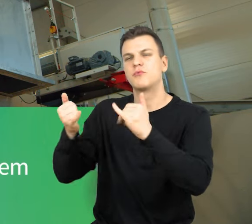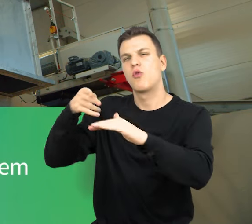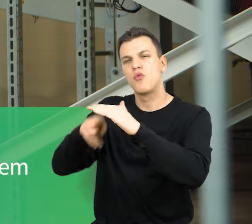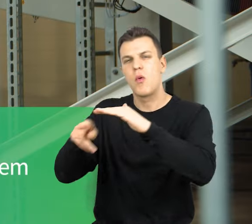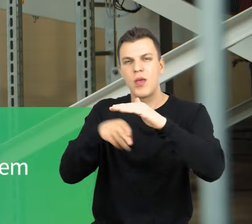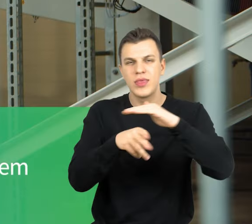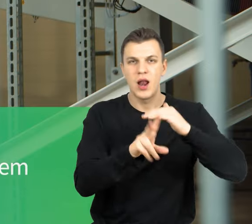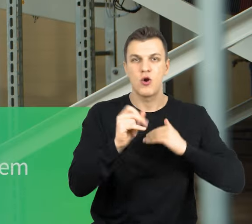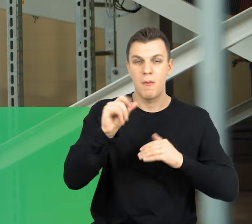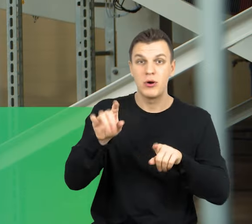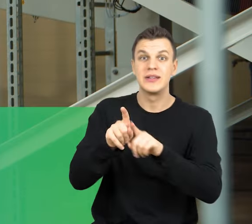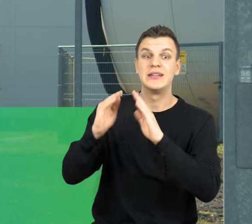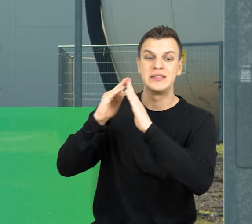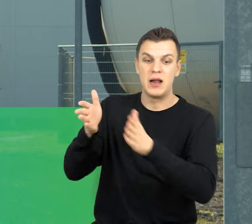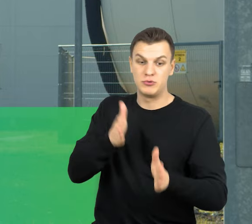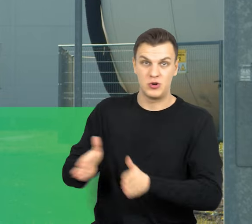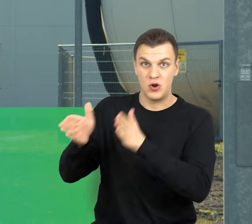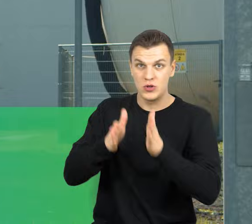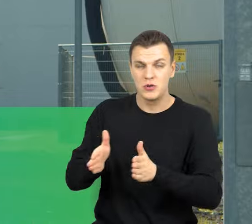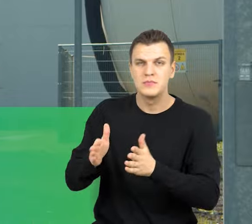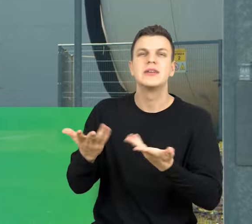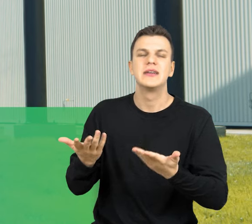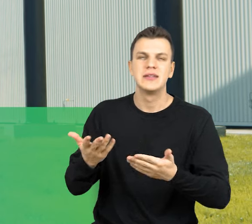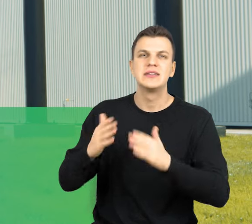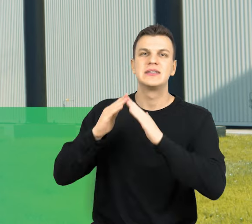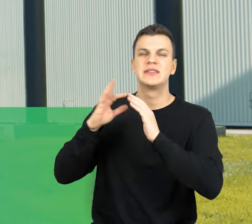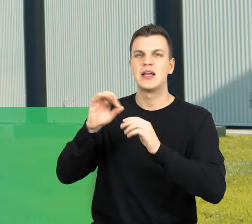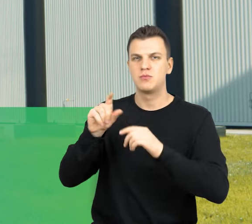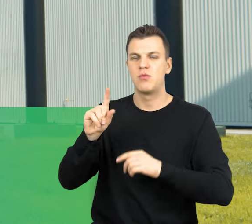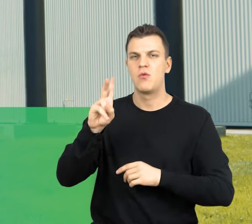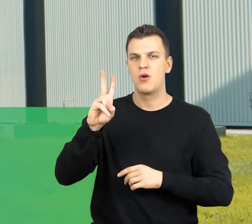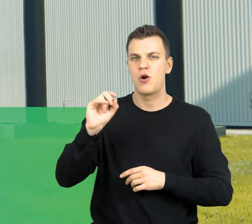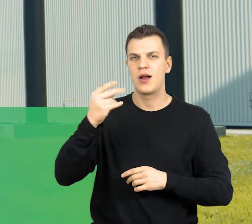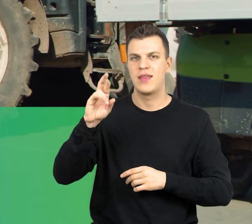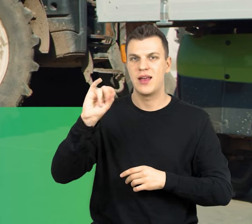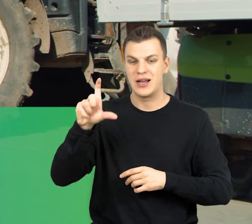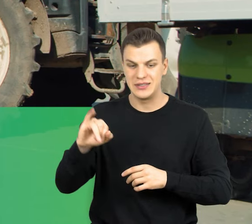i halą przygotowania wsadu. zespół kogeneracyjny stacja transformatorowa oraz sprzęt